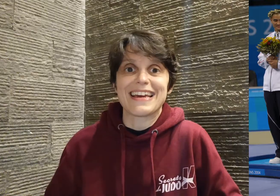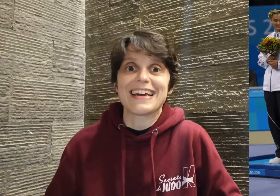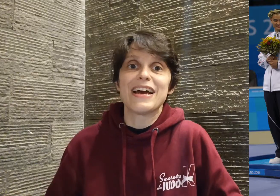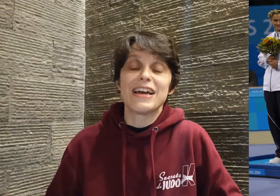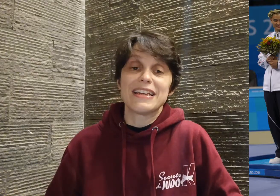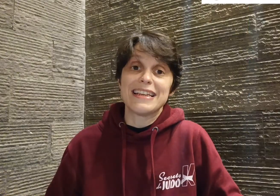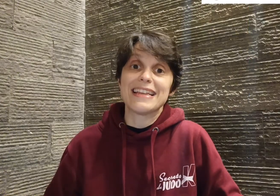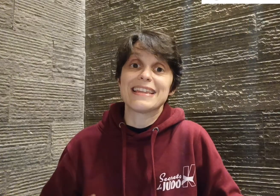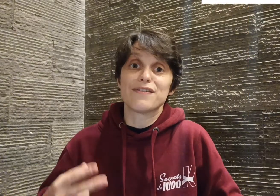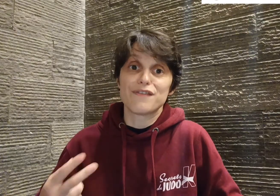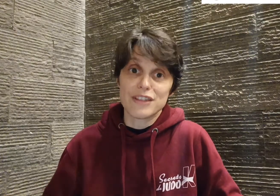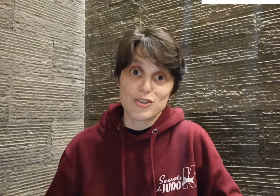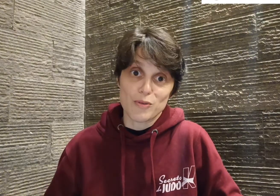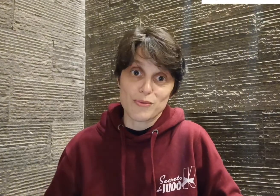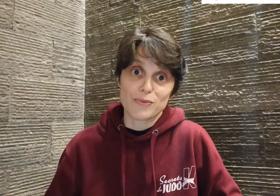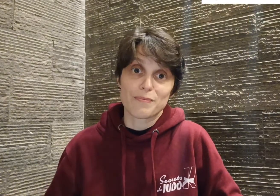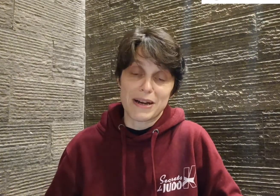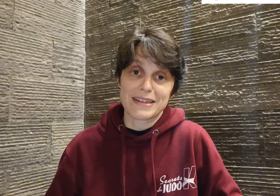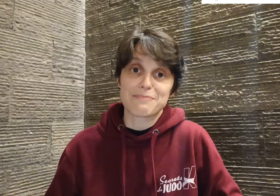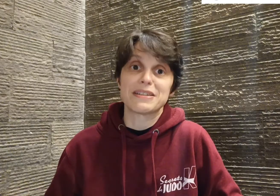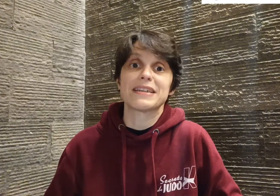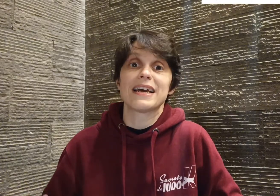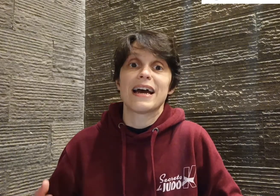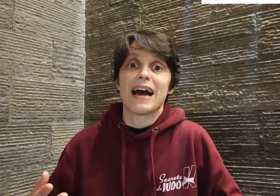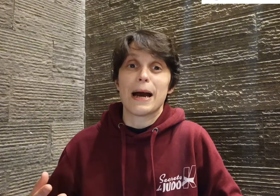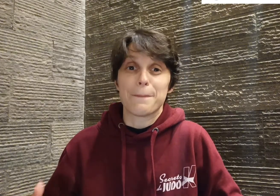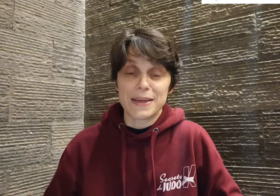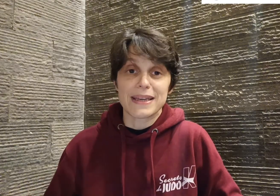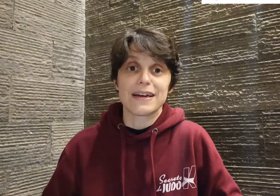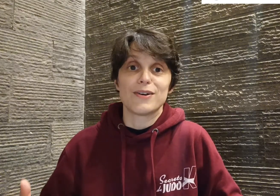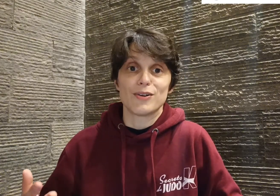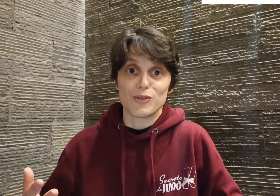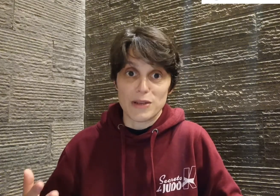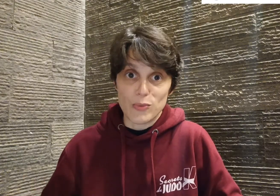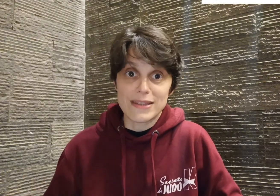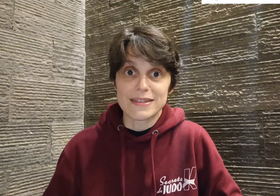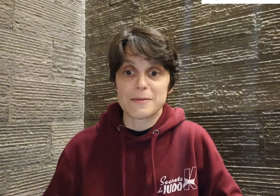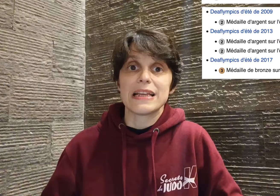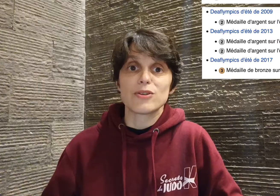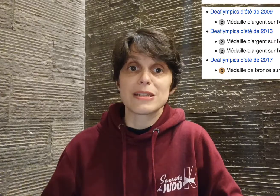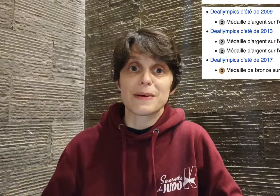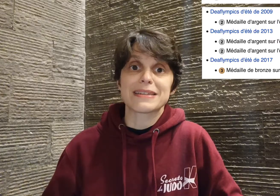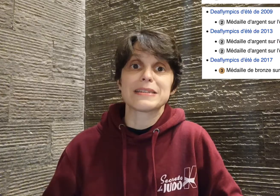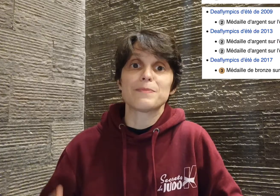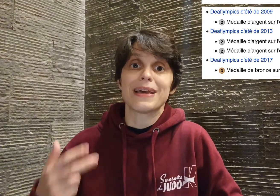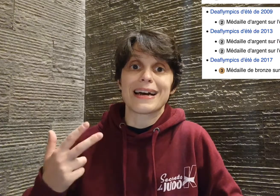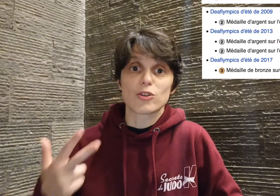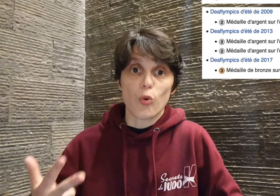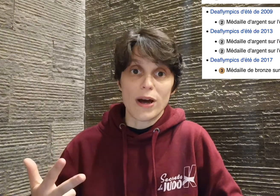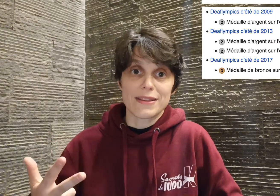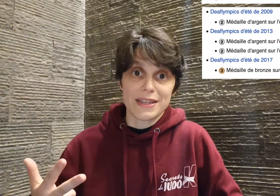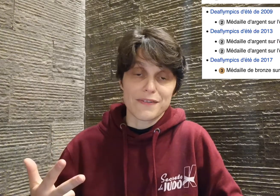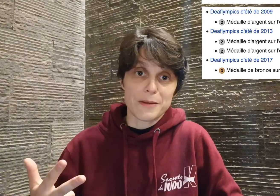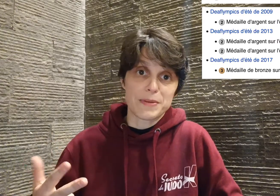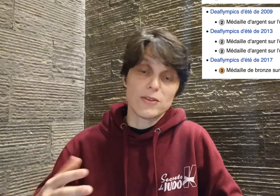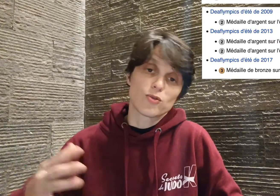Il a été vice champion paralympique à Pékin en 2008, il a aussi participé à trois deaflympics,